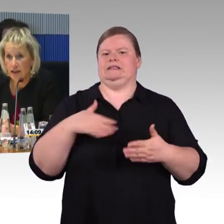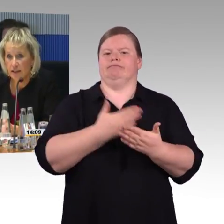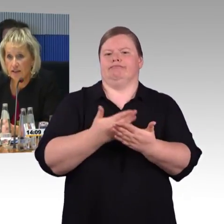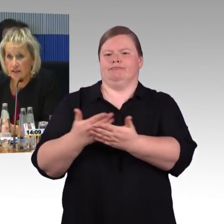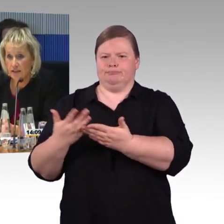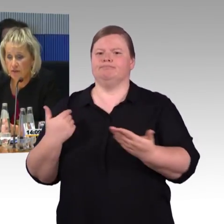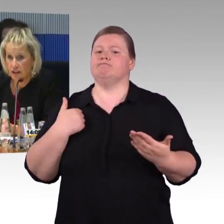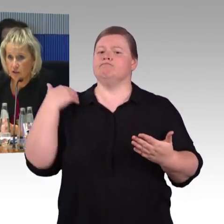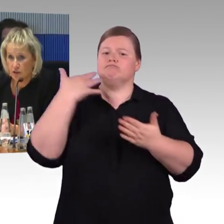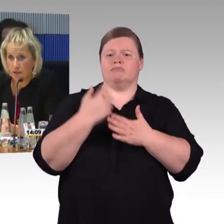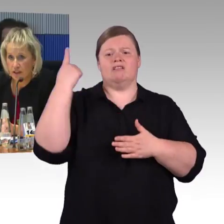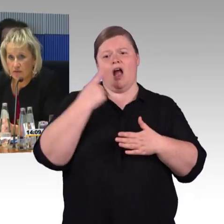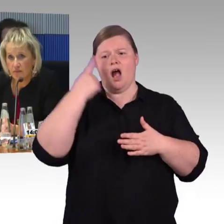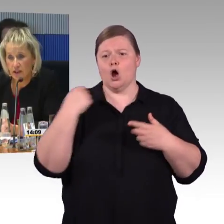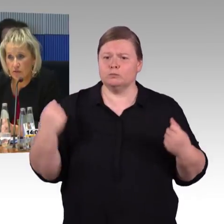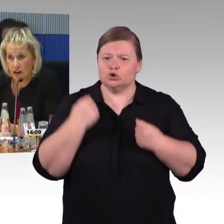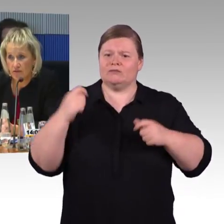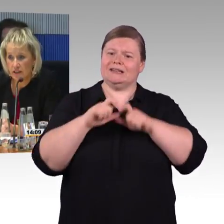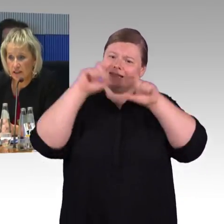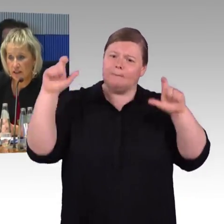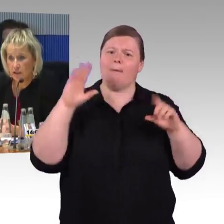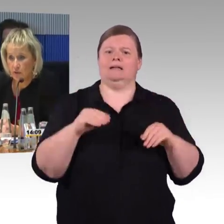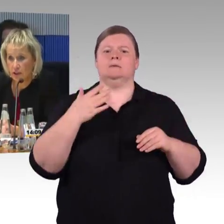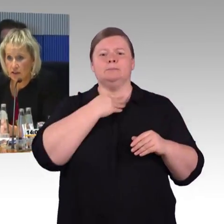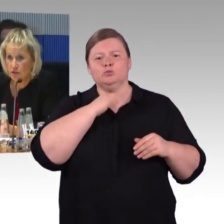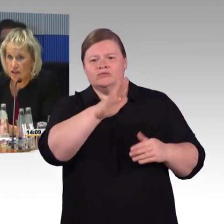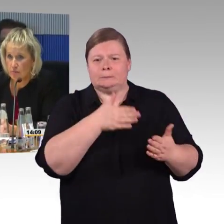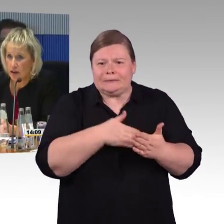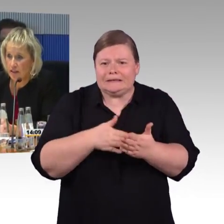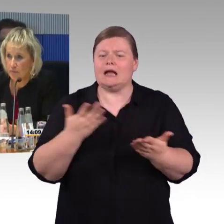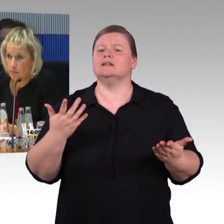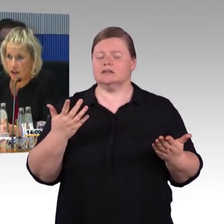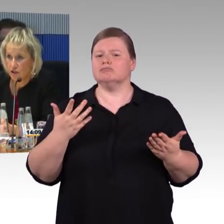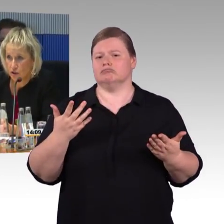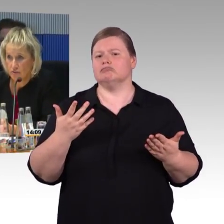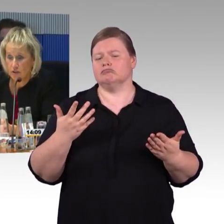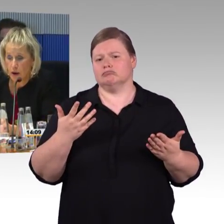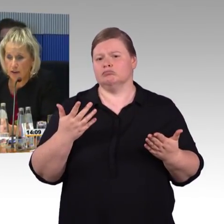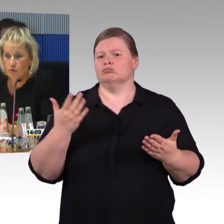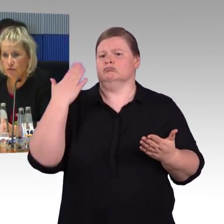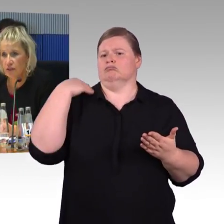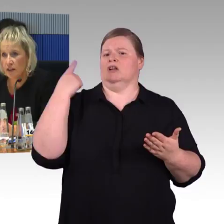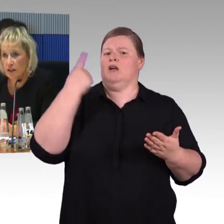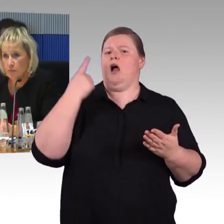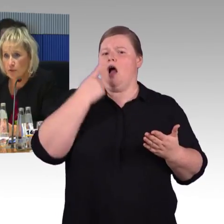sei es die Fahrzeuge betreffenden Fern- und Nahverkehr oder sonstige Maßnahmen im Bereich Service-Bahnhöfe,